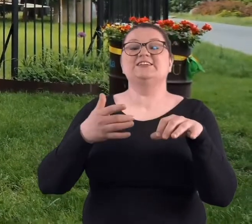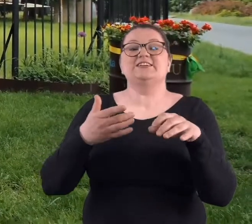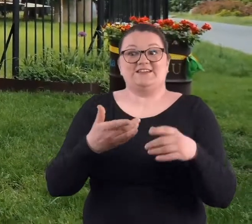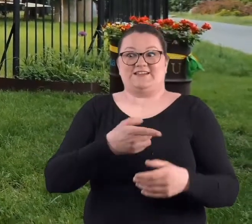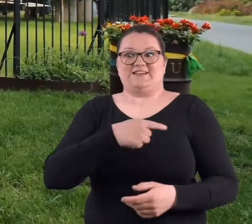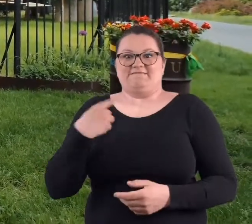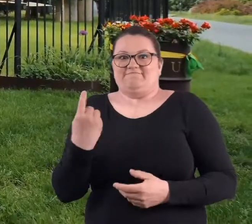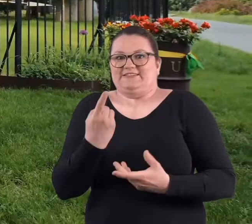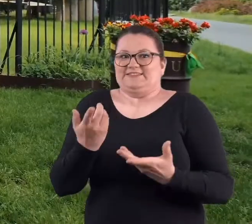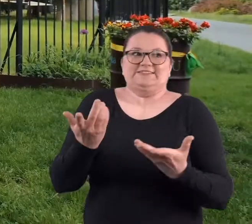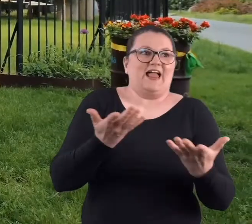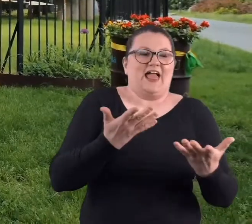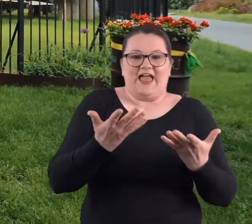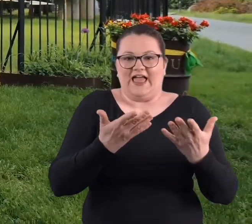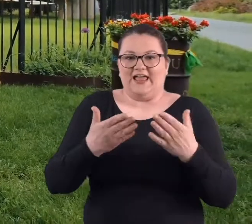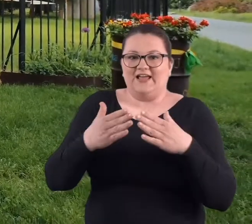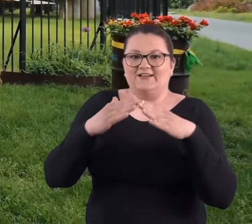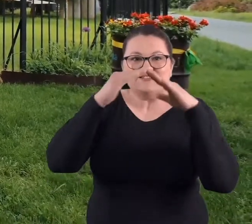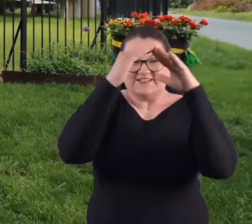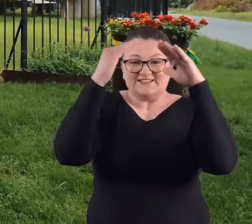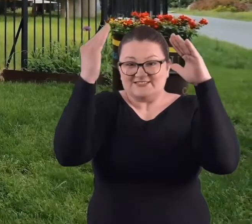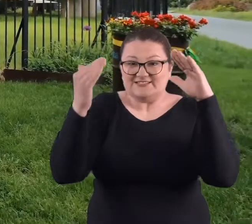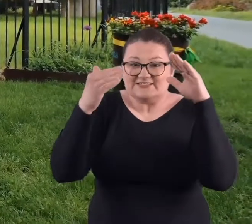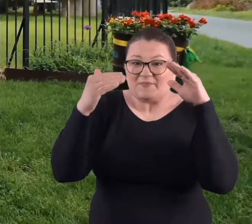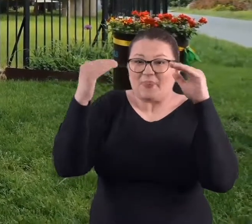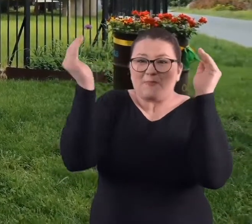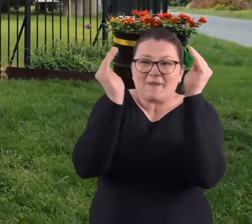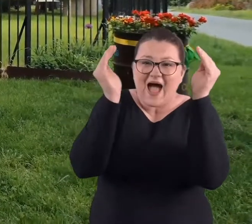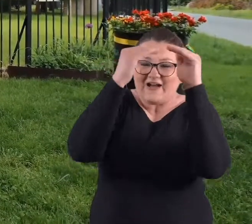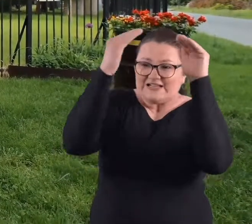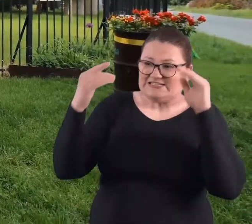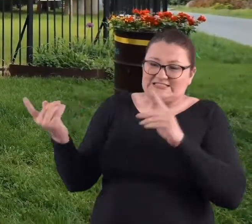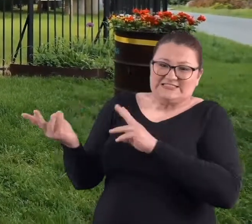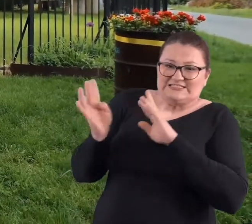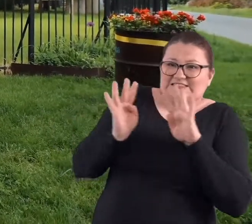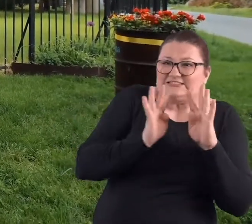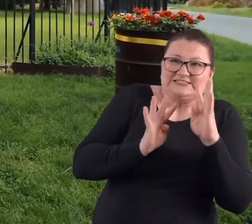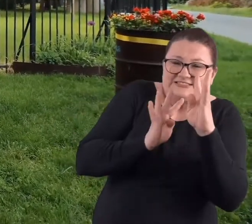Myśmy się schronili pod wątłym daszkiem tej